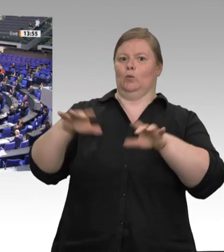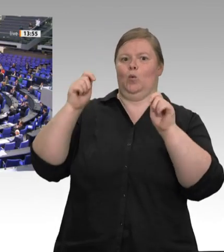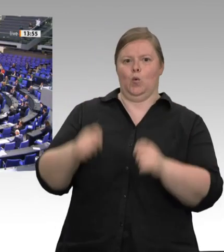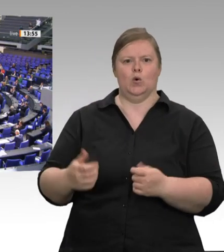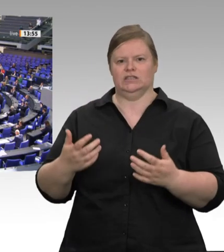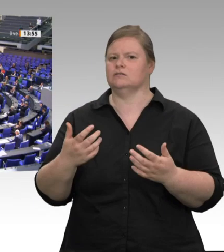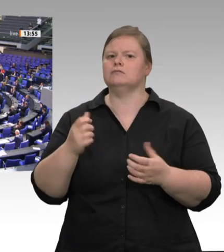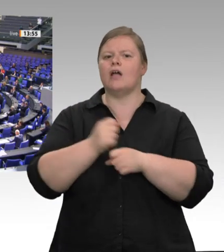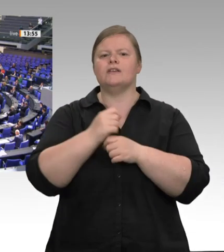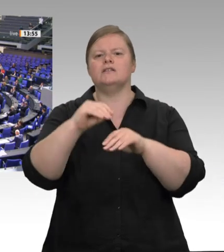Noch im Mai